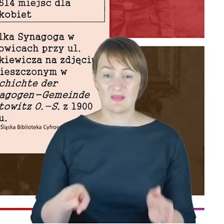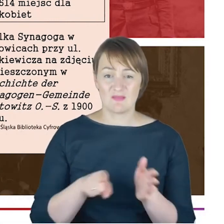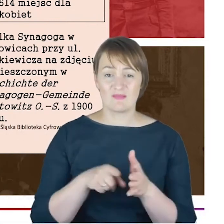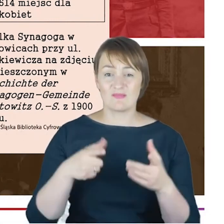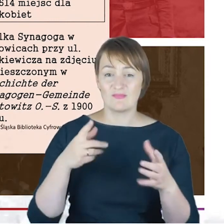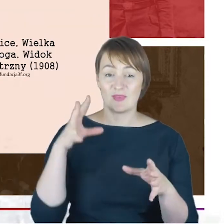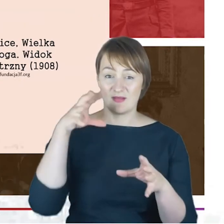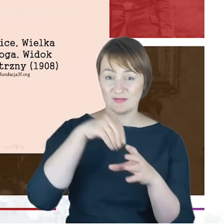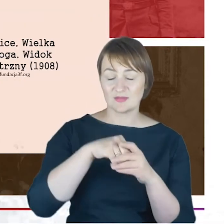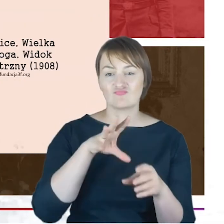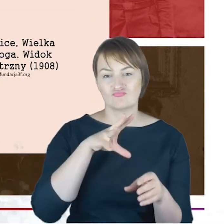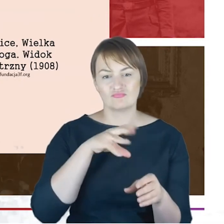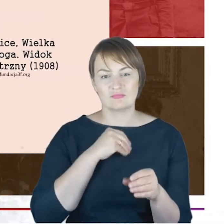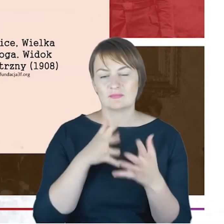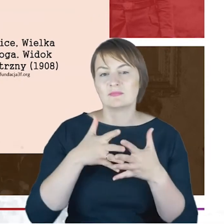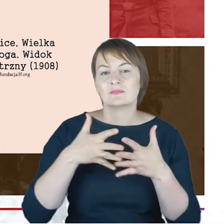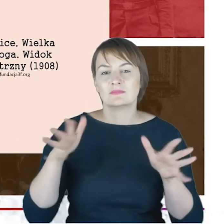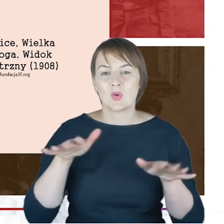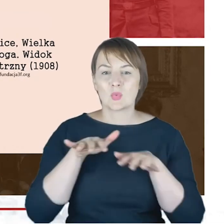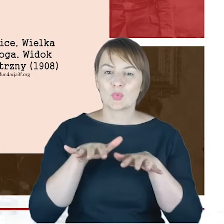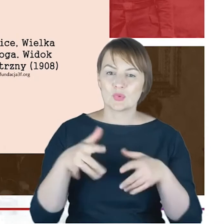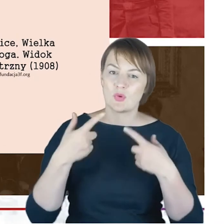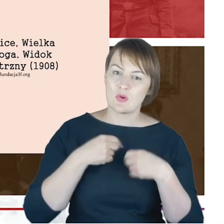I to z powodu tej synagogi, tutaj jeszcze macie Państwo taką